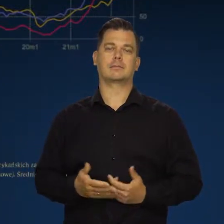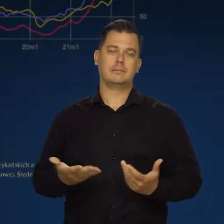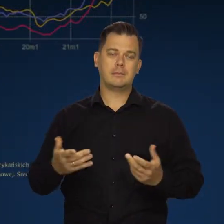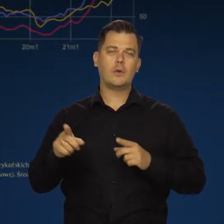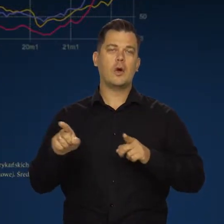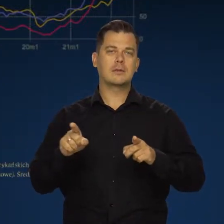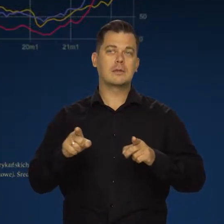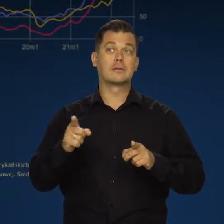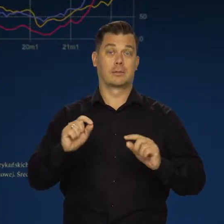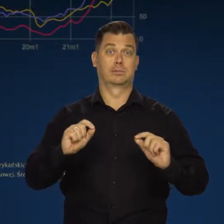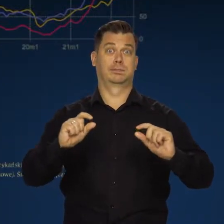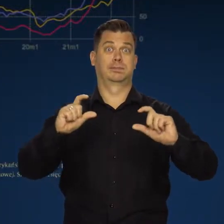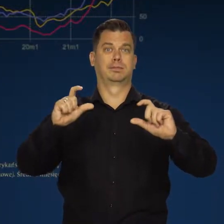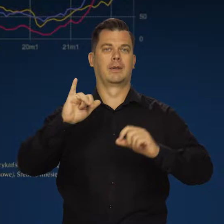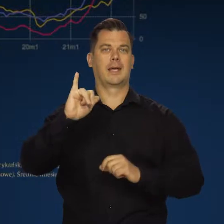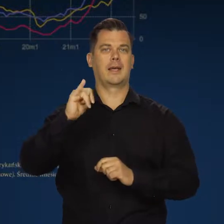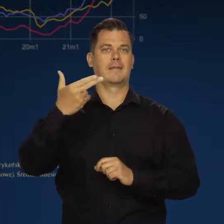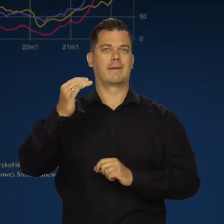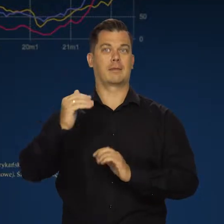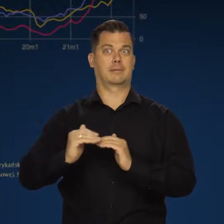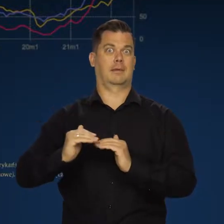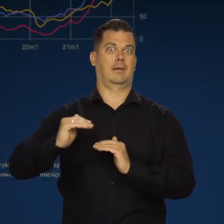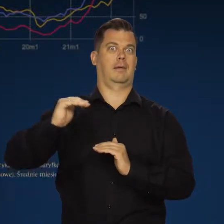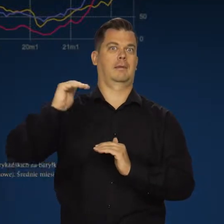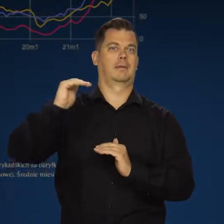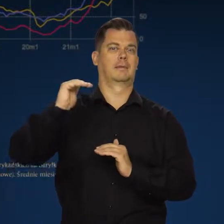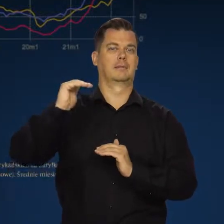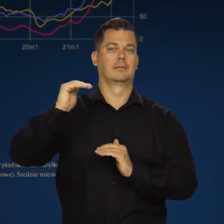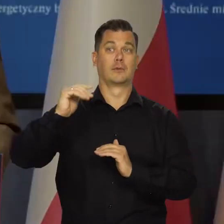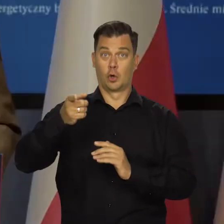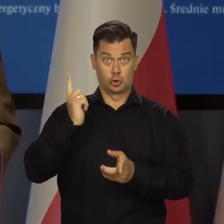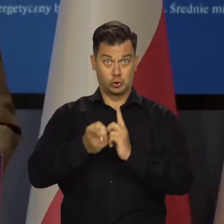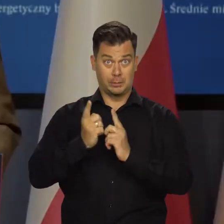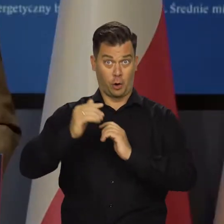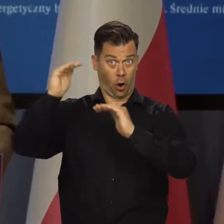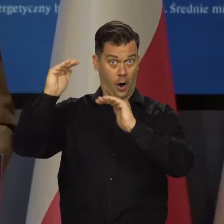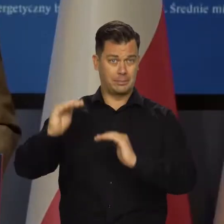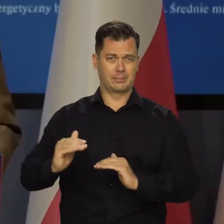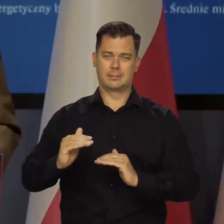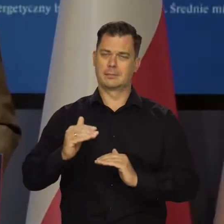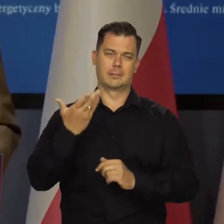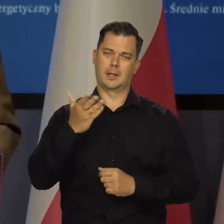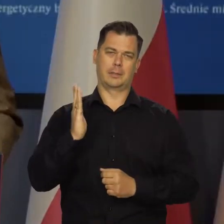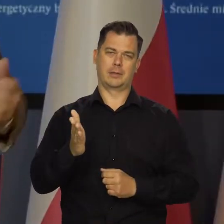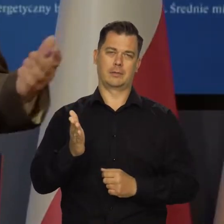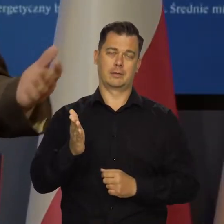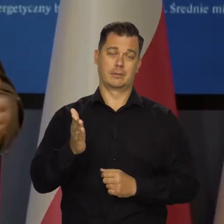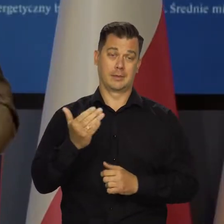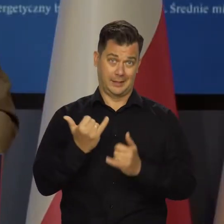A więc będzie nadal podwyższał inflację przez najbliższe lata. To szybko się nie skończy, jeśli w ogóle się skończy.